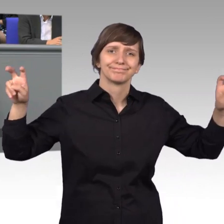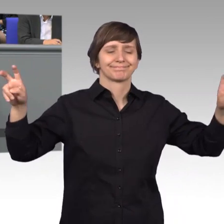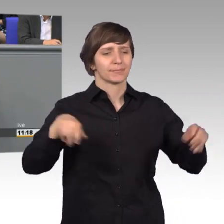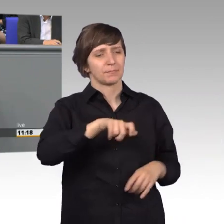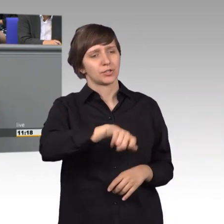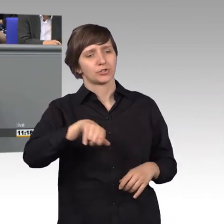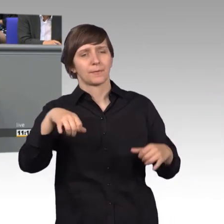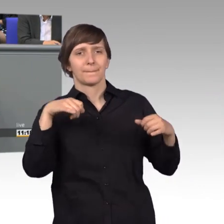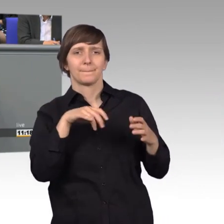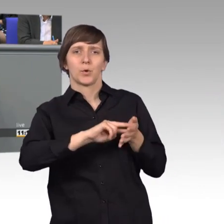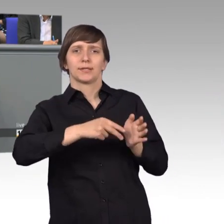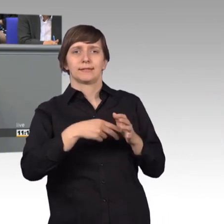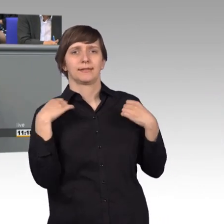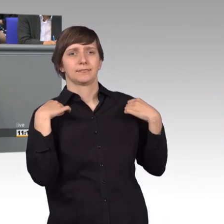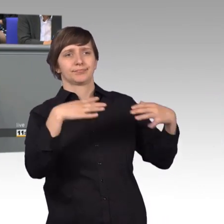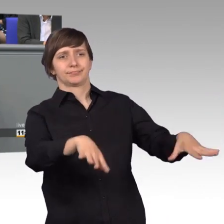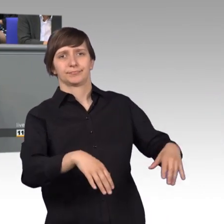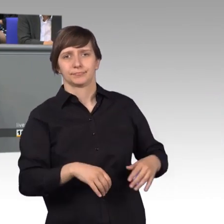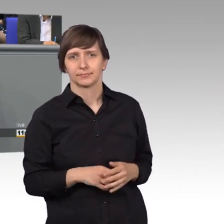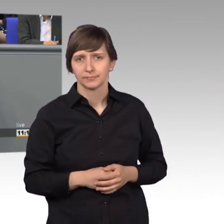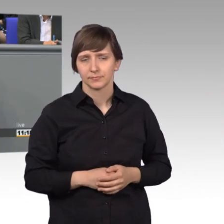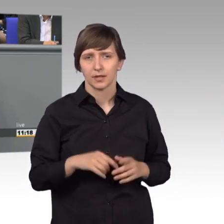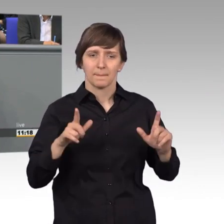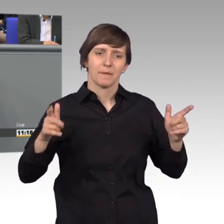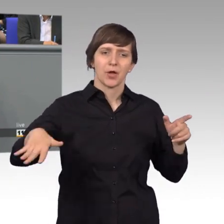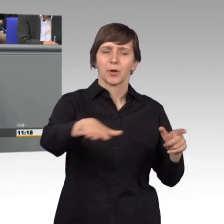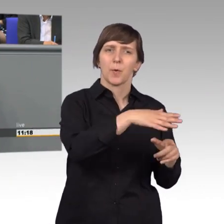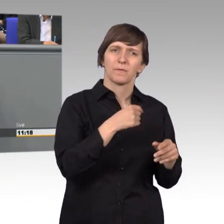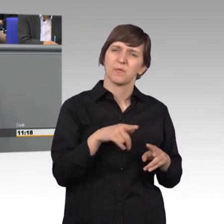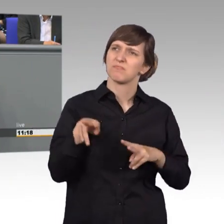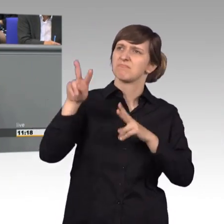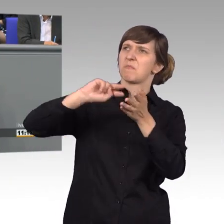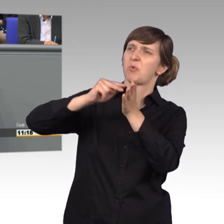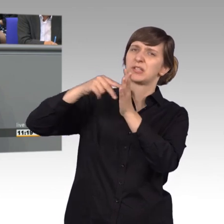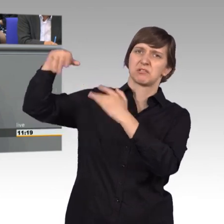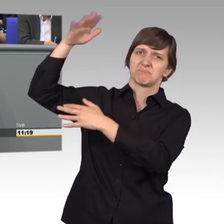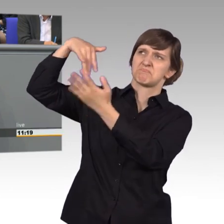In der Bevölkerung entstünde der Eindruck, die da oben kümmerten sich nicht um die Anliegen